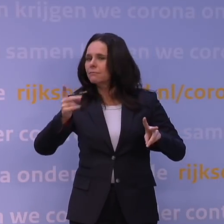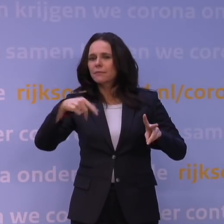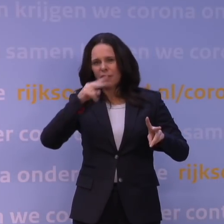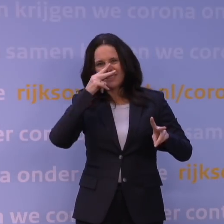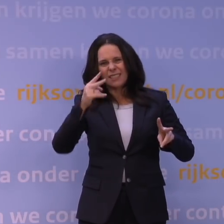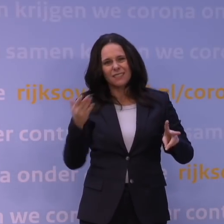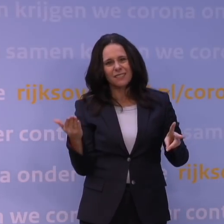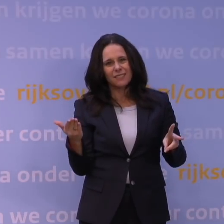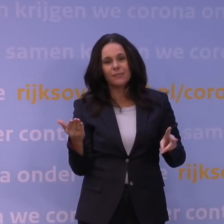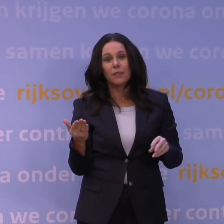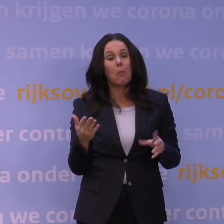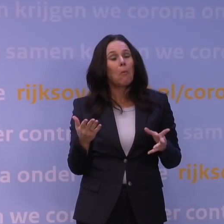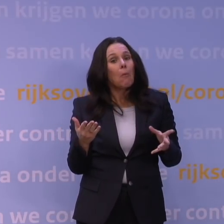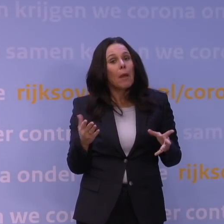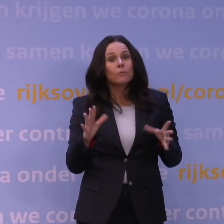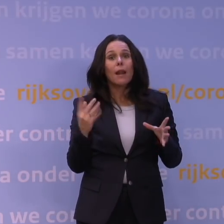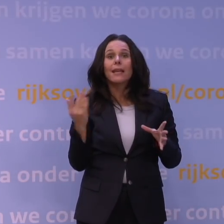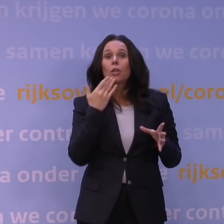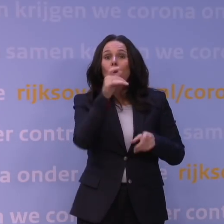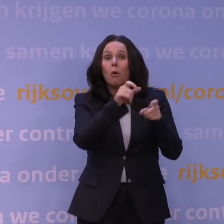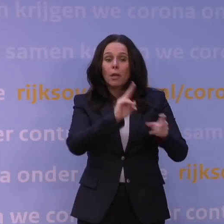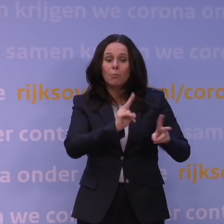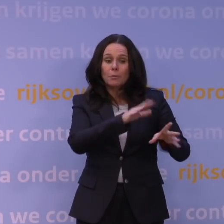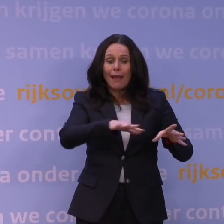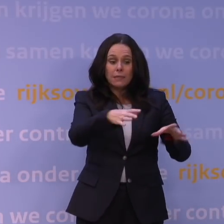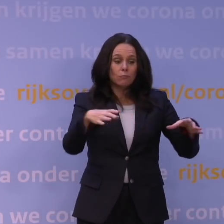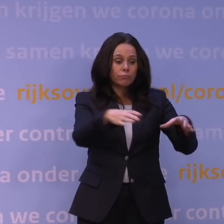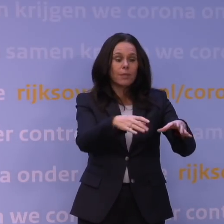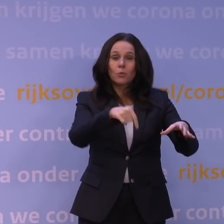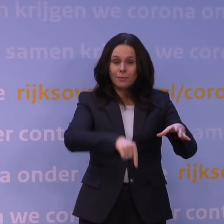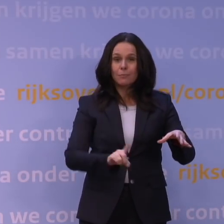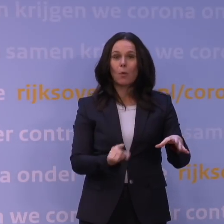als het alleen maar in een groep van jongeren rondgaat, en dat is momenteel in een aantal landen gaande,